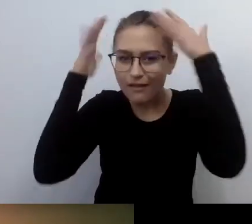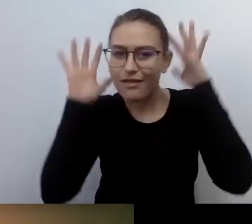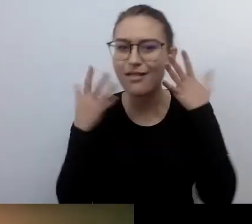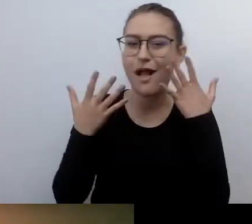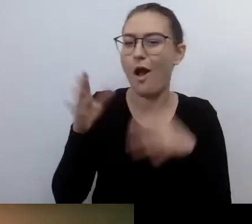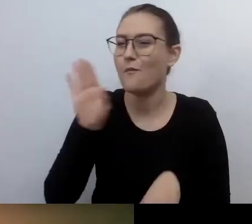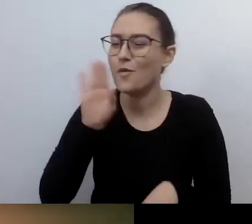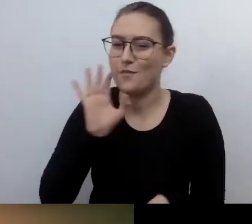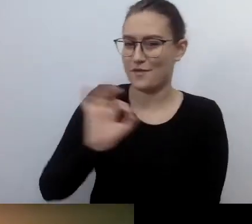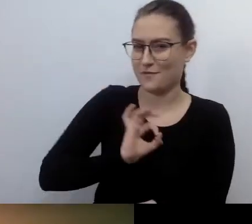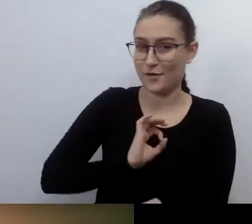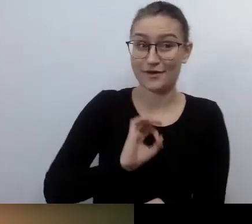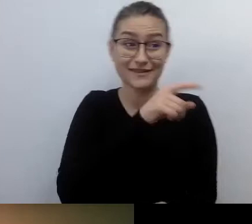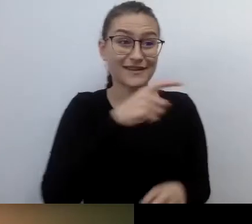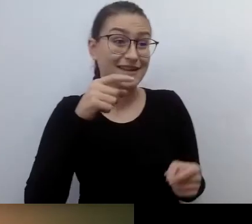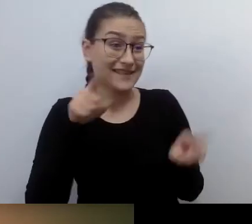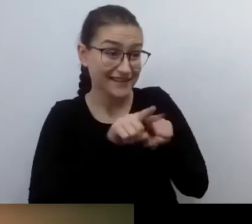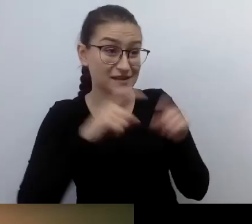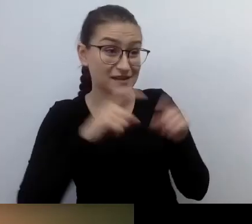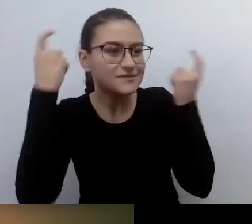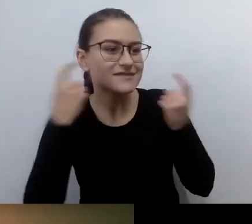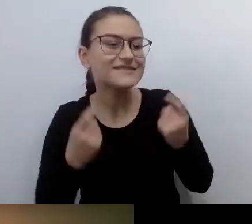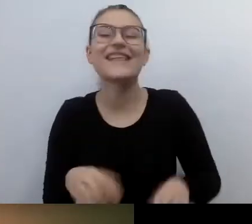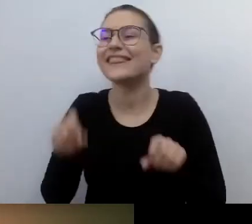MAŁGORZATA: Dokładnie. Co w głowie, to na głowie.